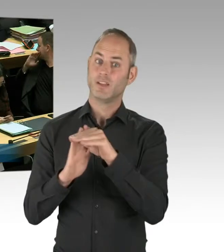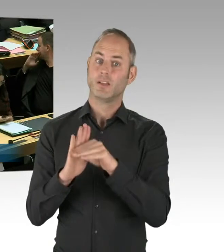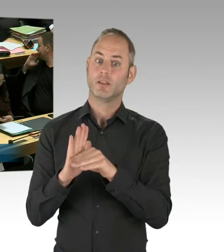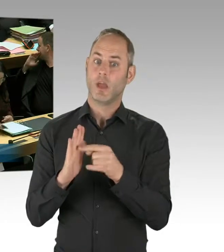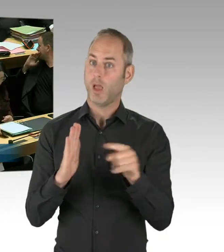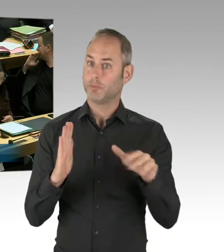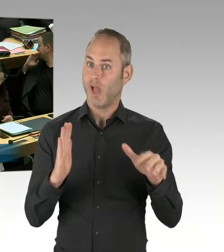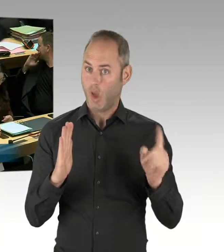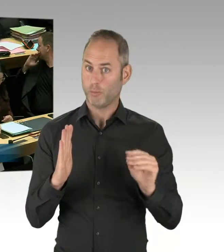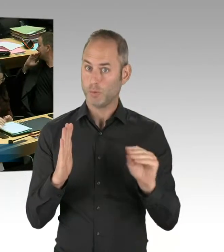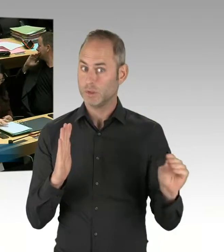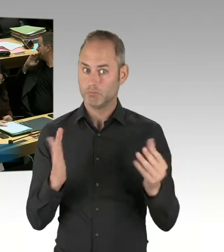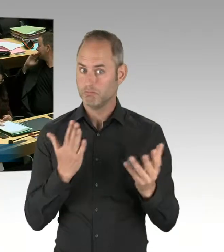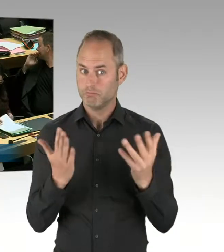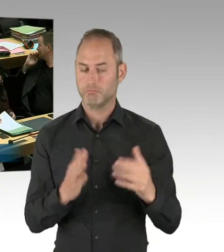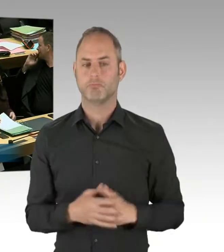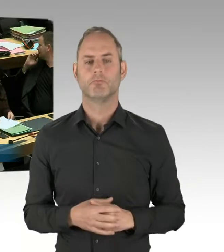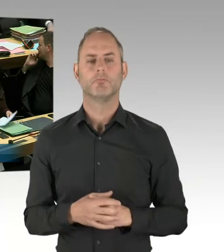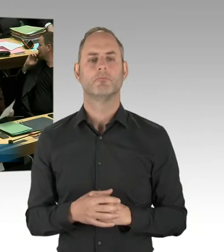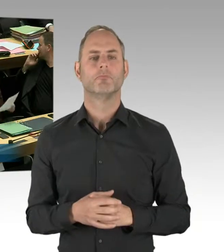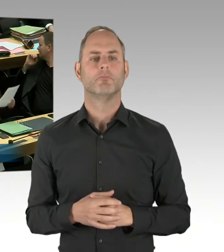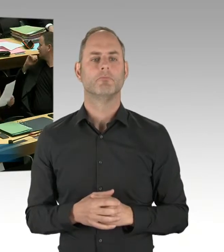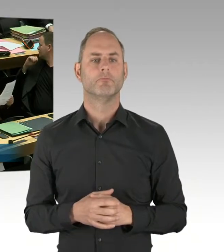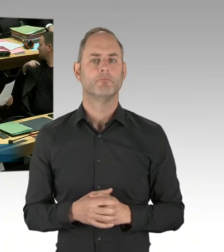Wenn man die Probe des Probebetriebes auswerten kann.